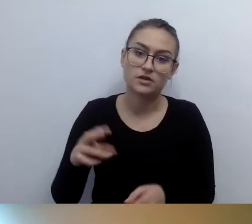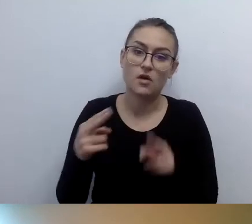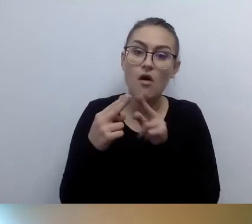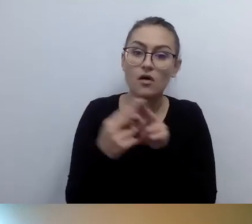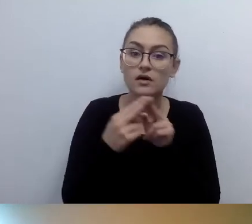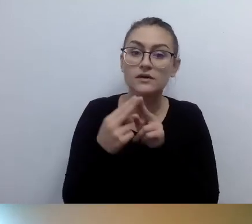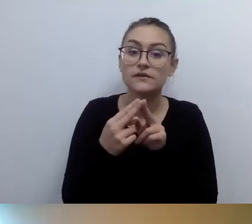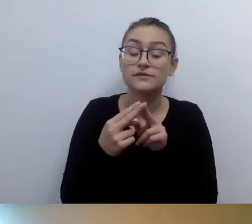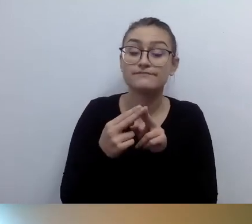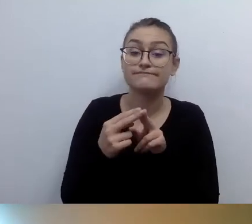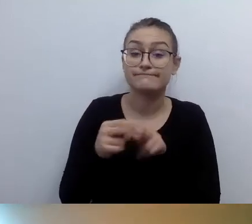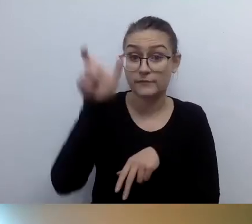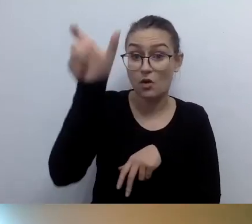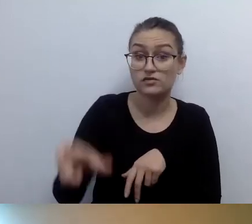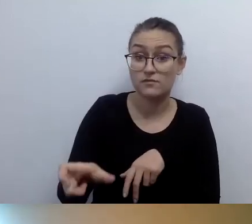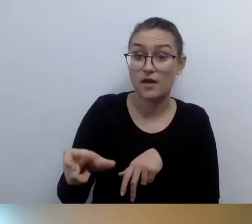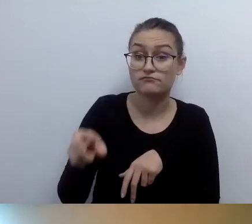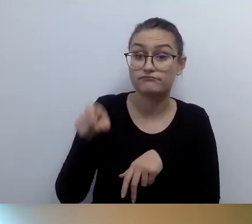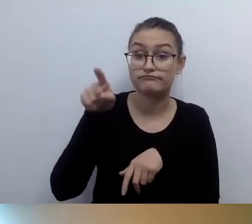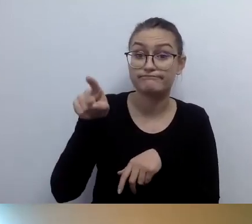który zajmuje się tymi pętlami.